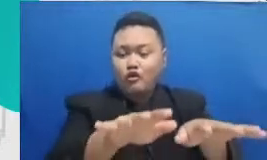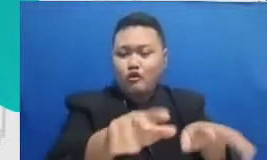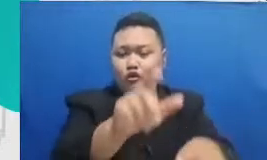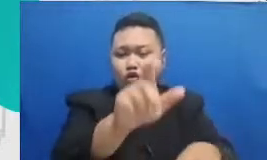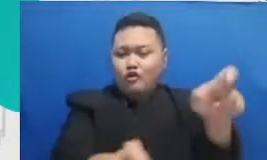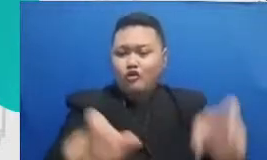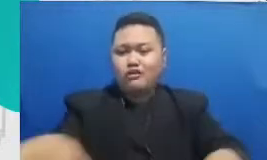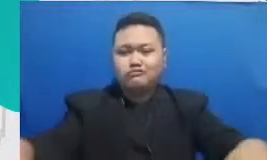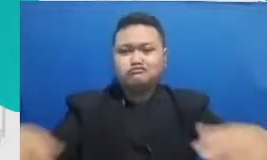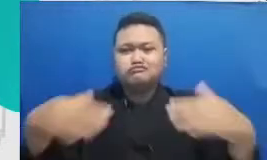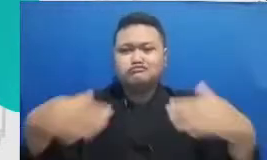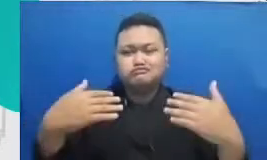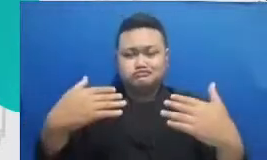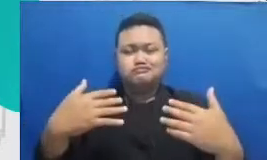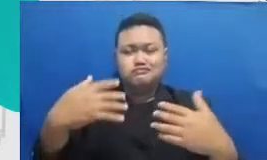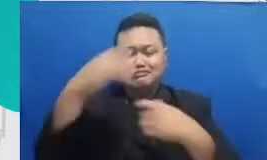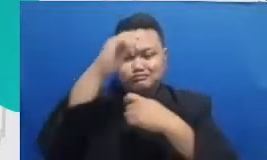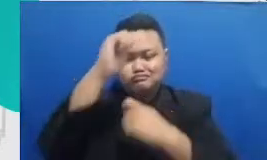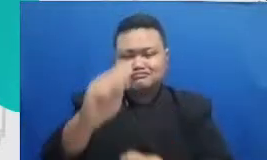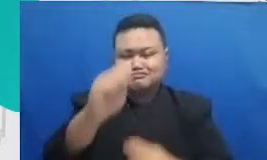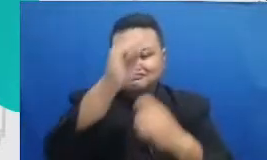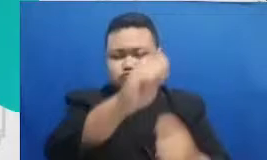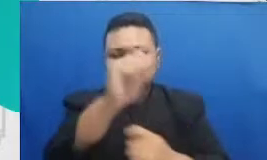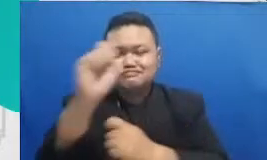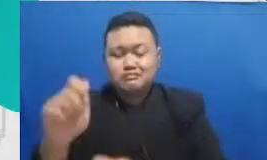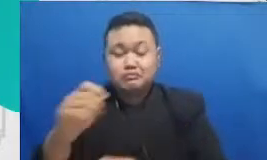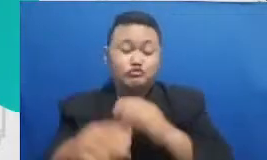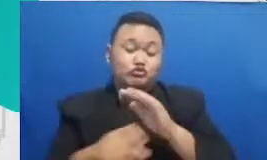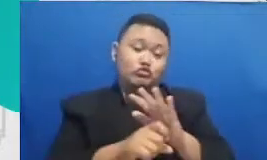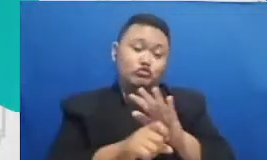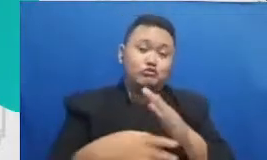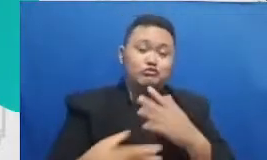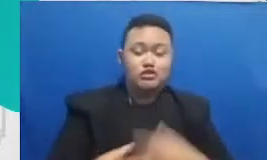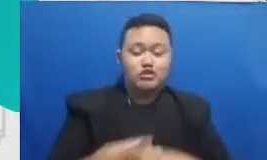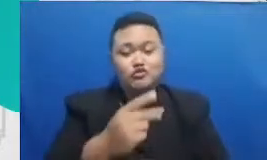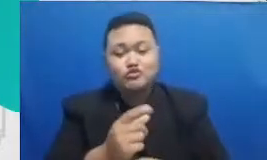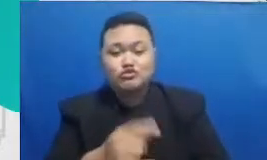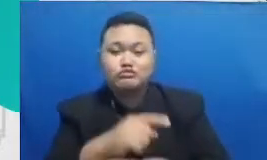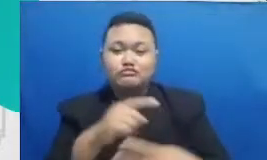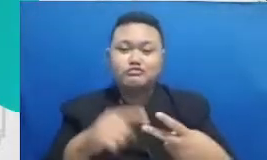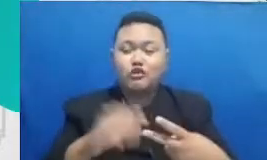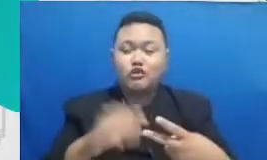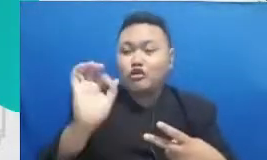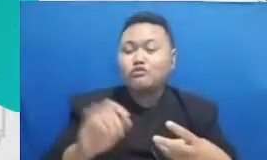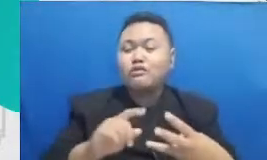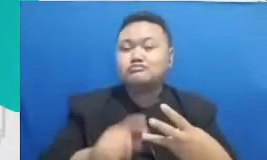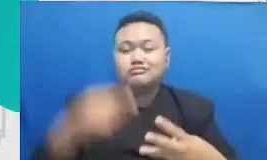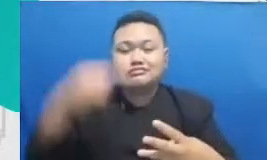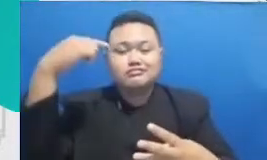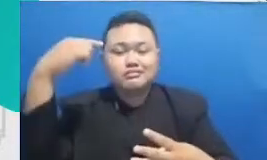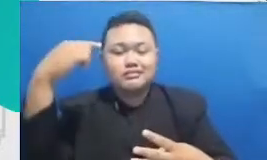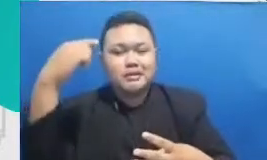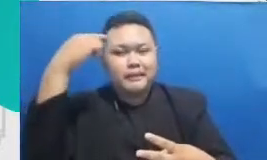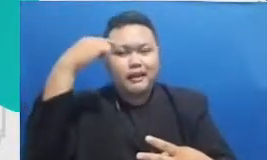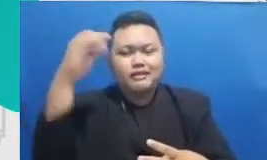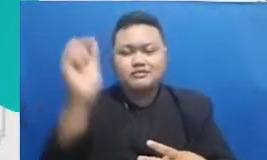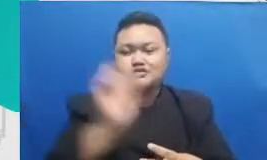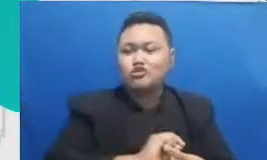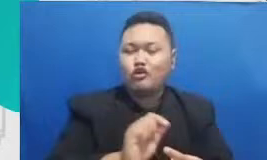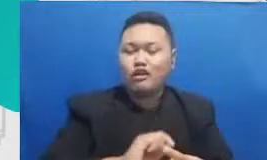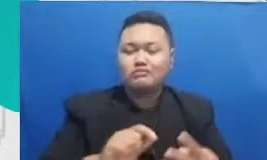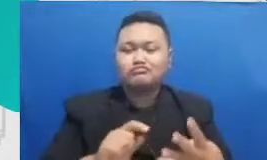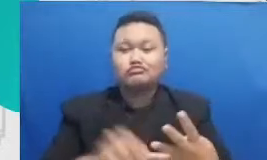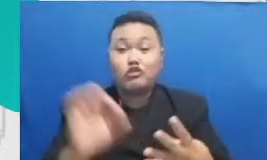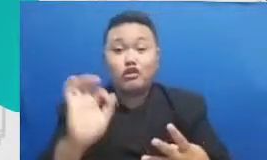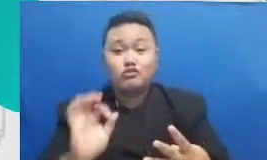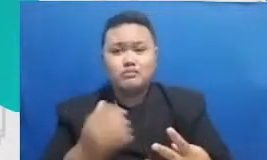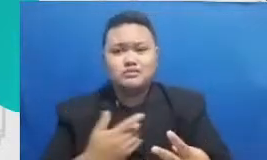webinar bisa Kepala Sekolahnya bisa gurunya bisa in gurunya dan bisa orangtua mereka ini